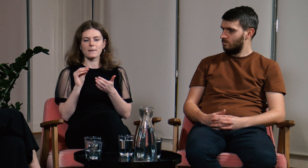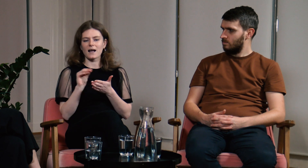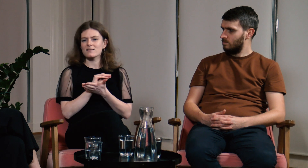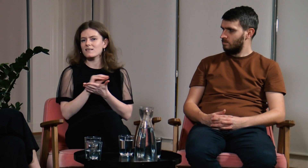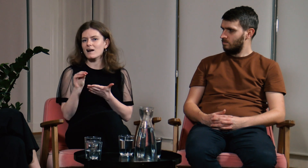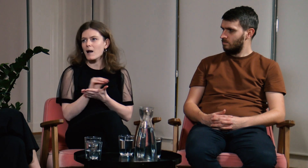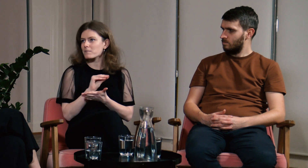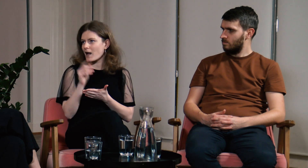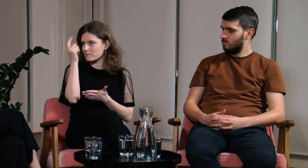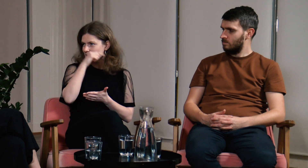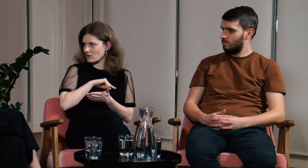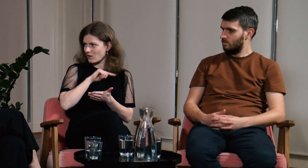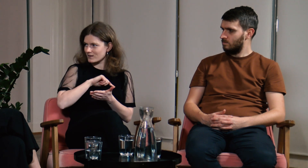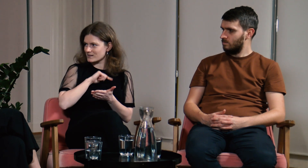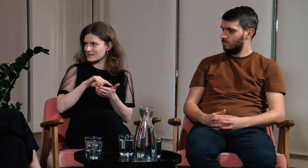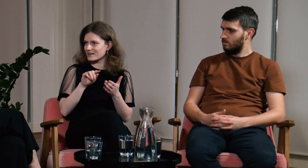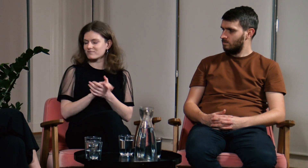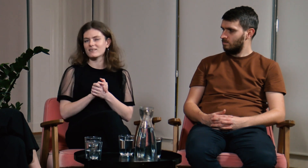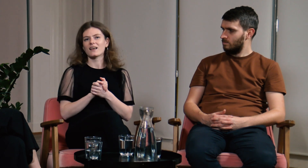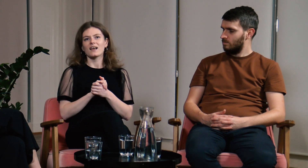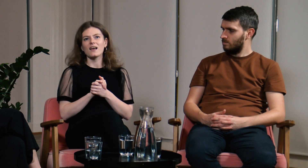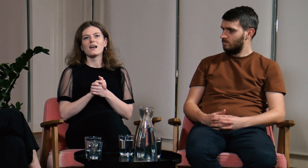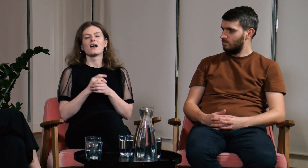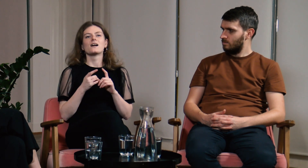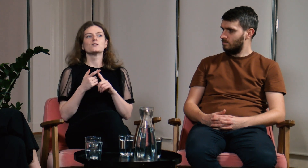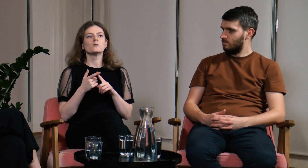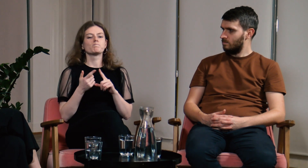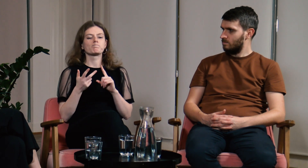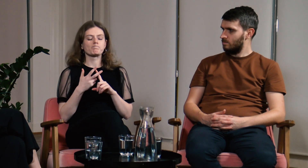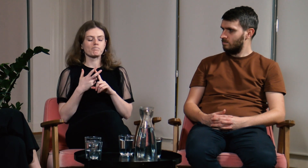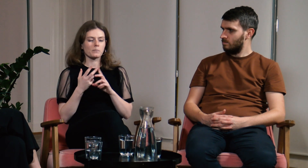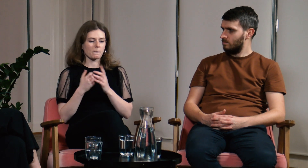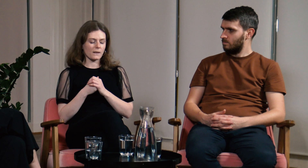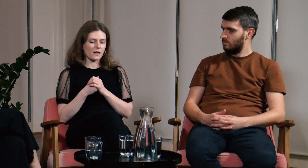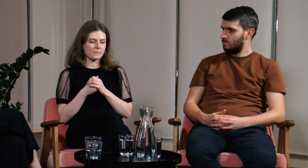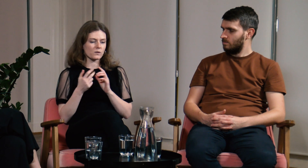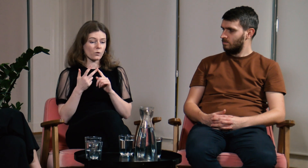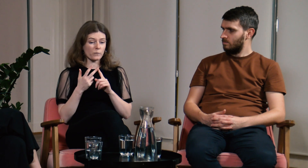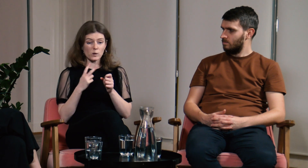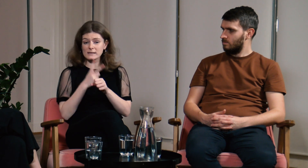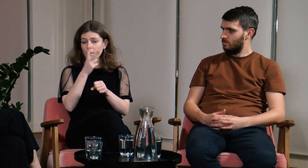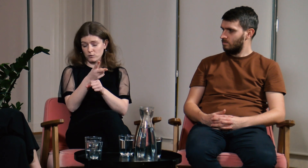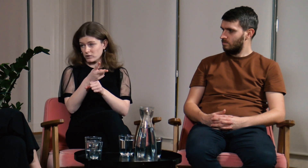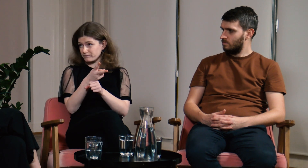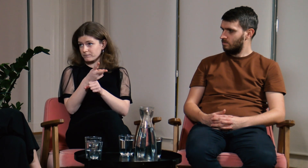Czułam się wtedy jak na terapii psychologicznej. Po trzecie - dostępność.